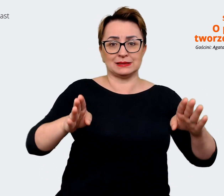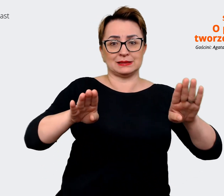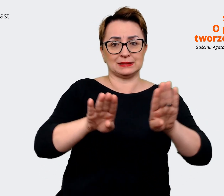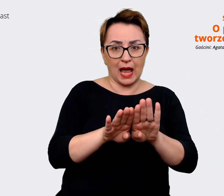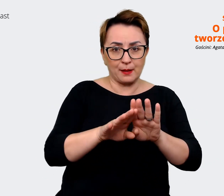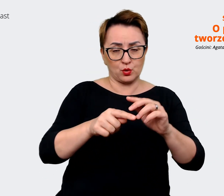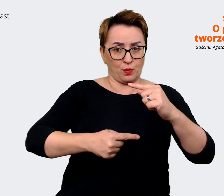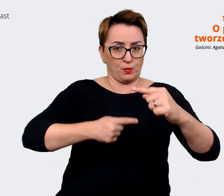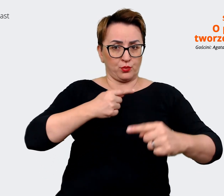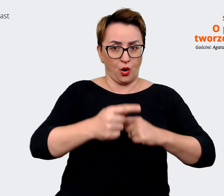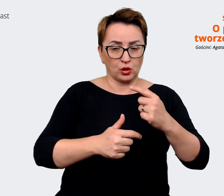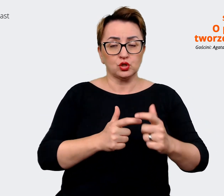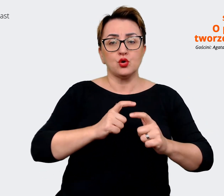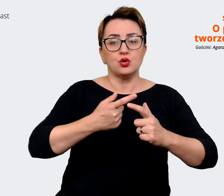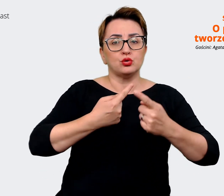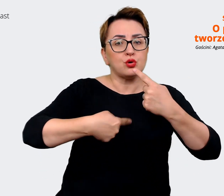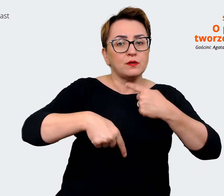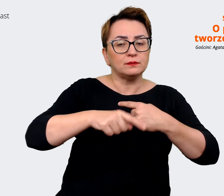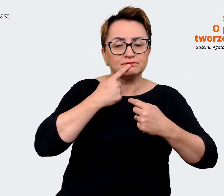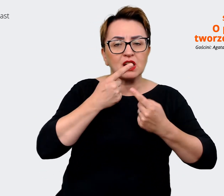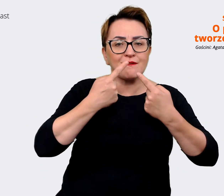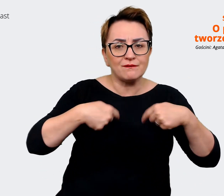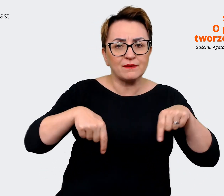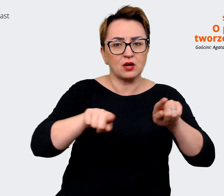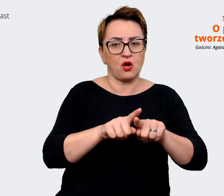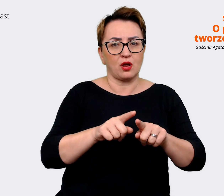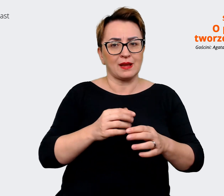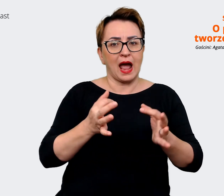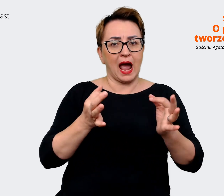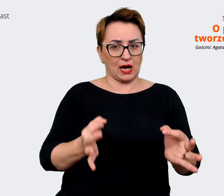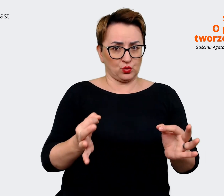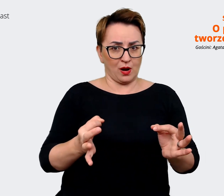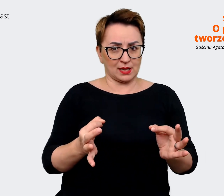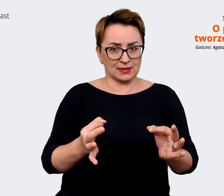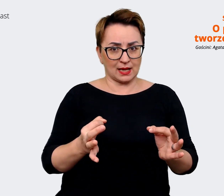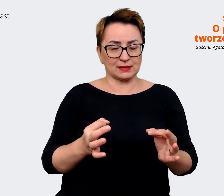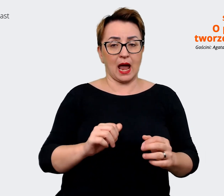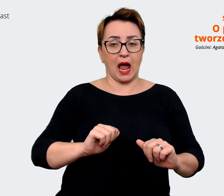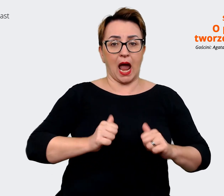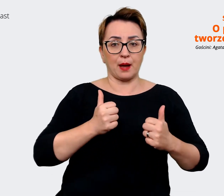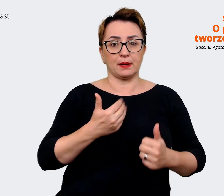aktualizację też tego, co wypracowaliśmy, tak żeby powstał jeden message house, który będzie